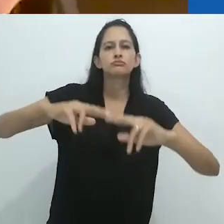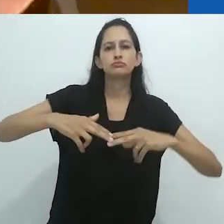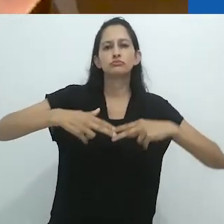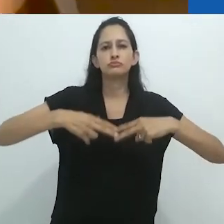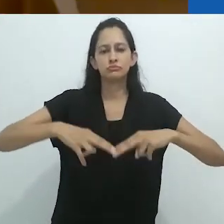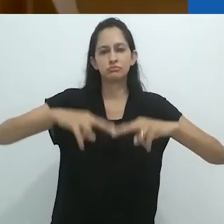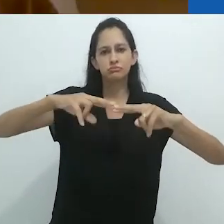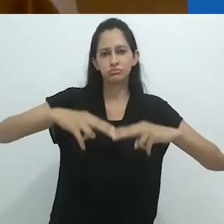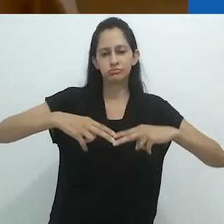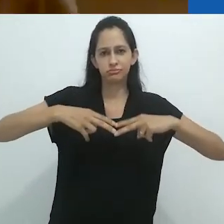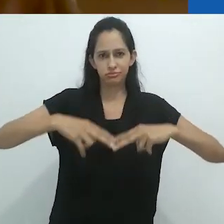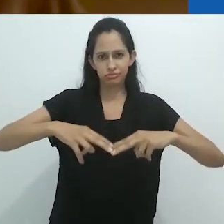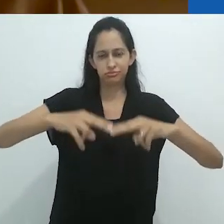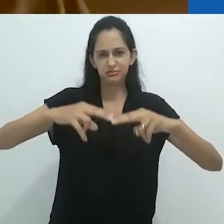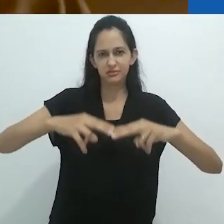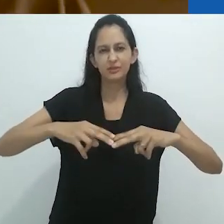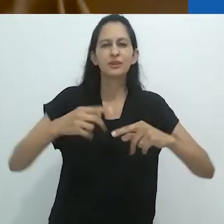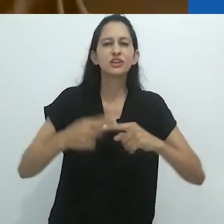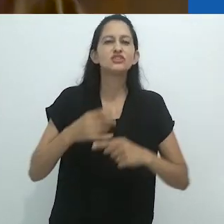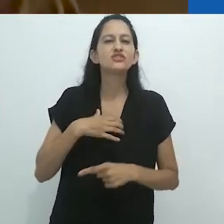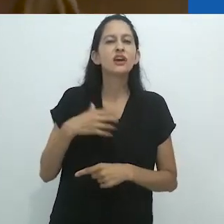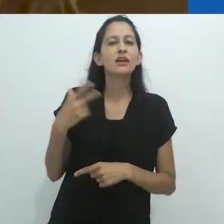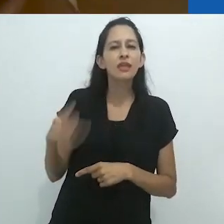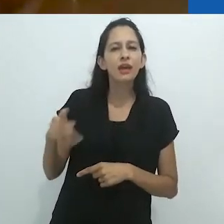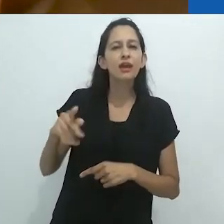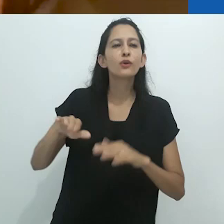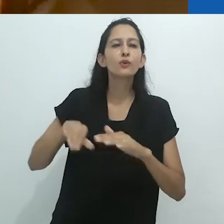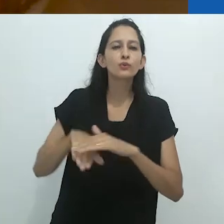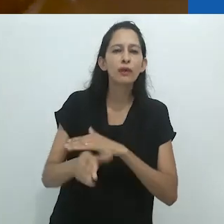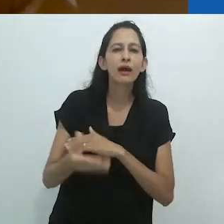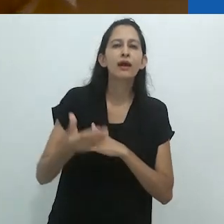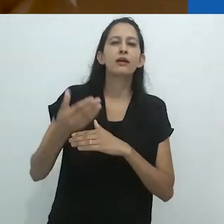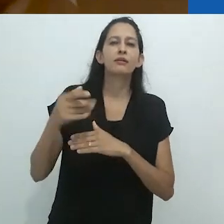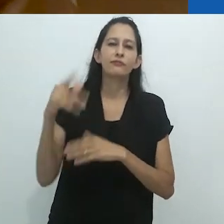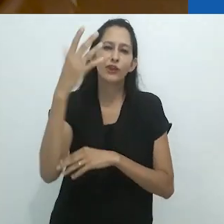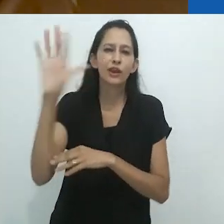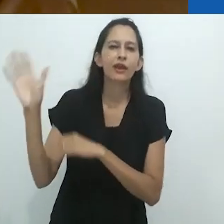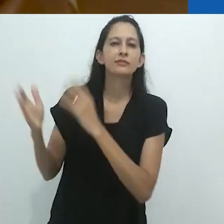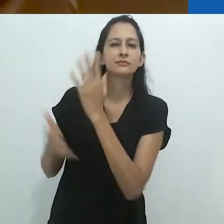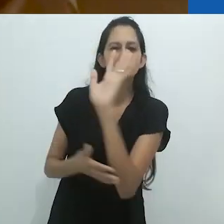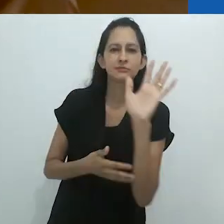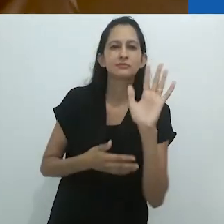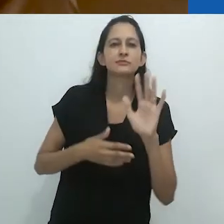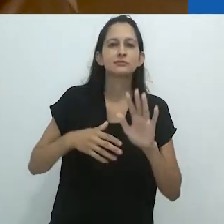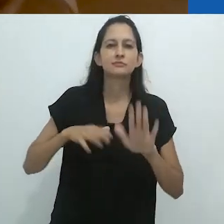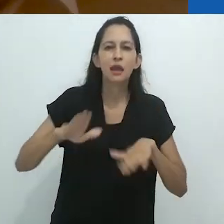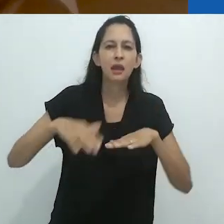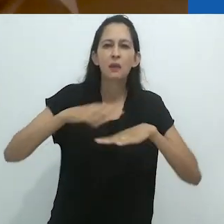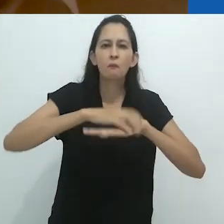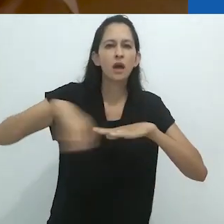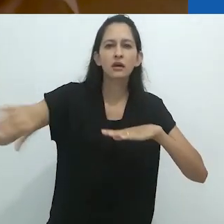depois de décadas andando descalço,